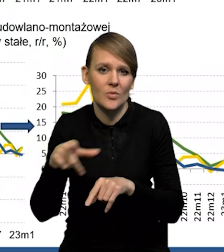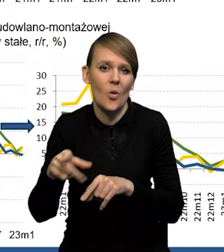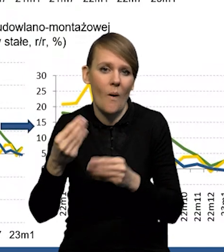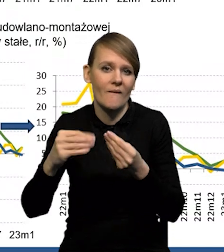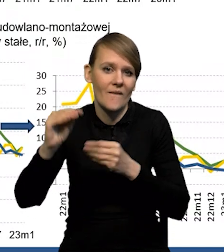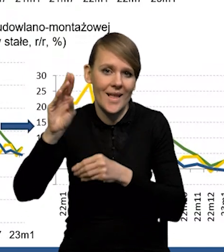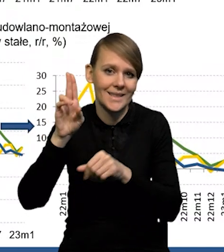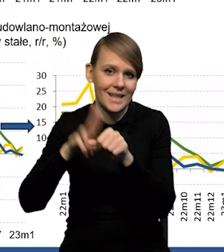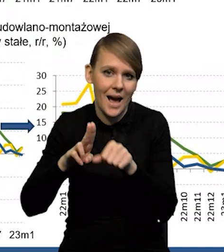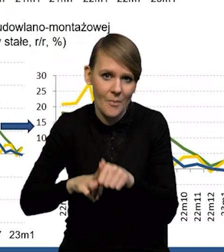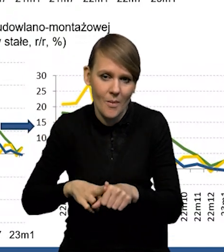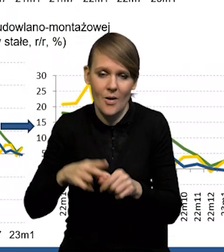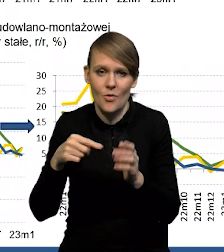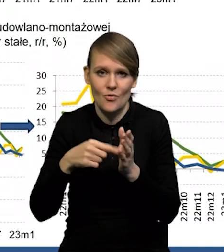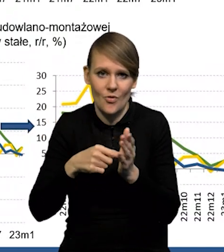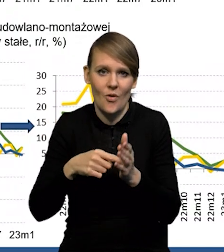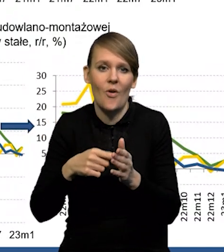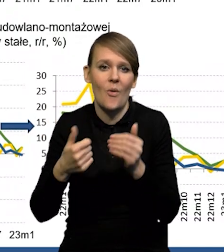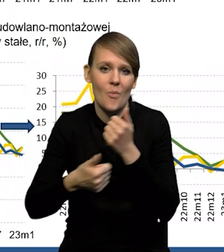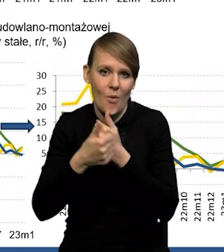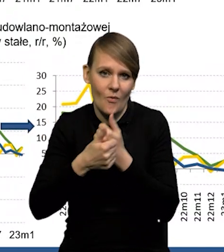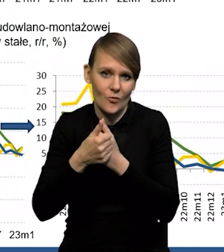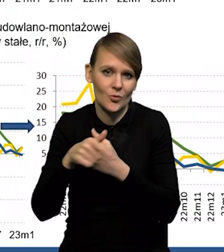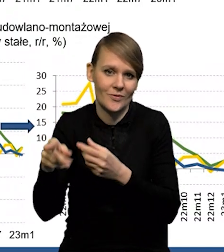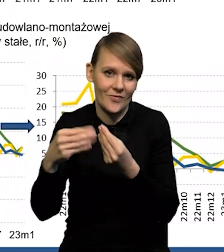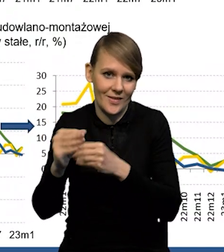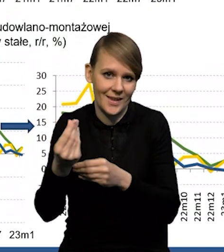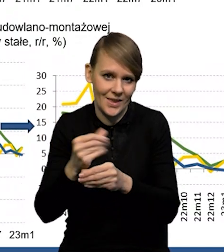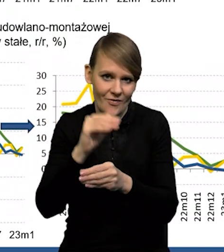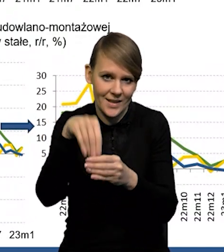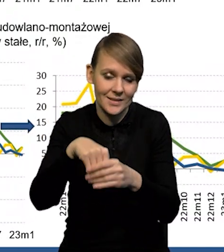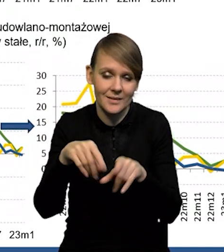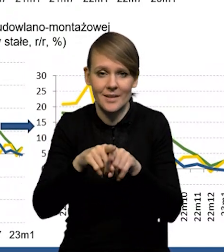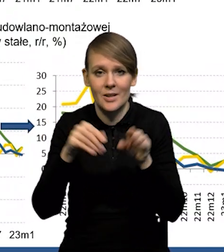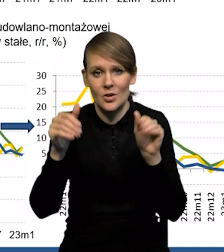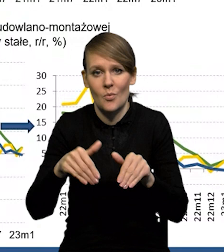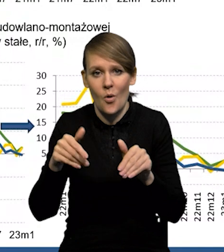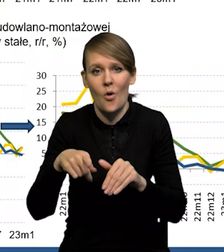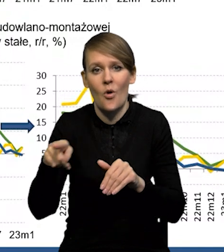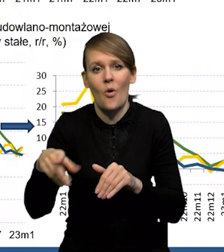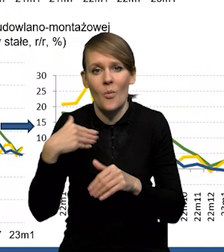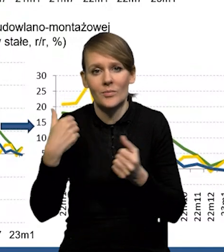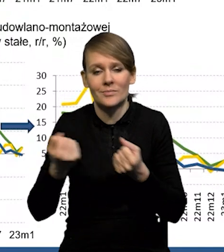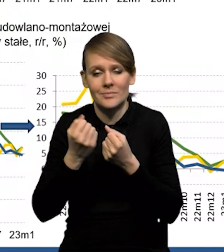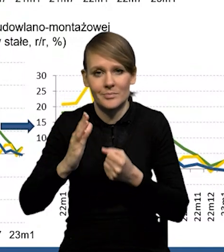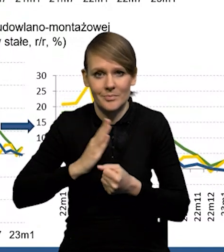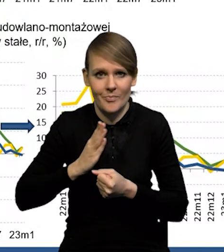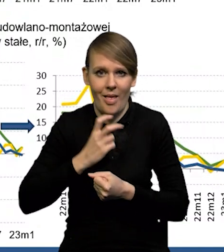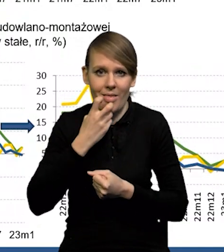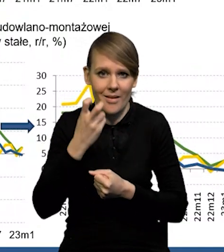To też też miało wpływ na wzrost inwestycji w ostatnich kwartałach i być może zapewnienie bezpieczeństwa energetycznego. Tak, w momencie, kiedy mieliśmy